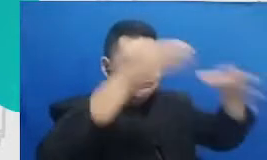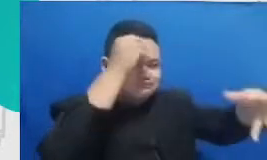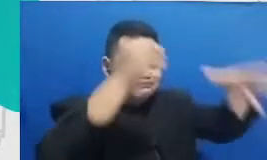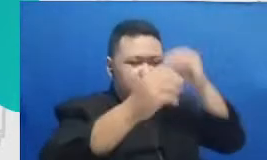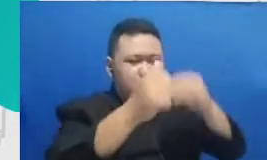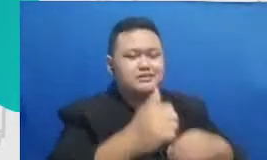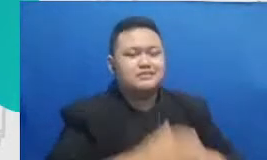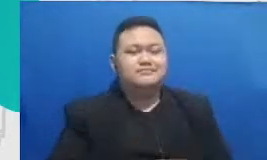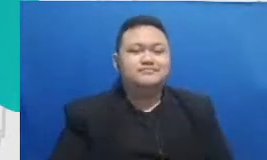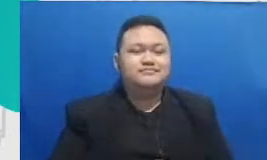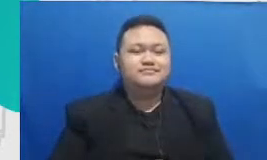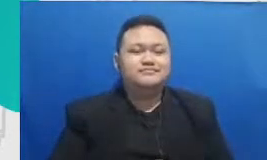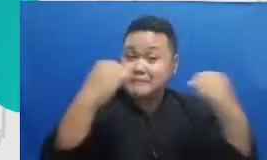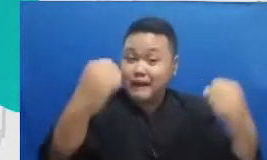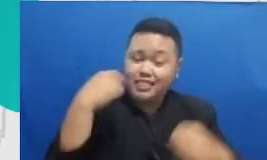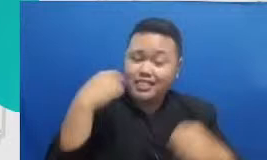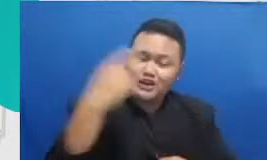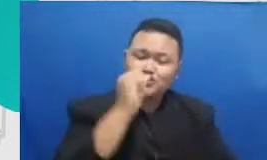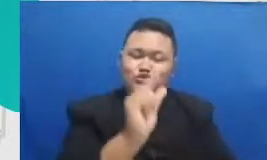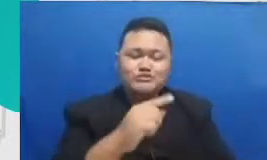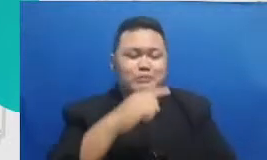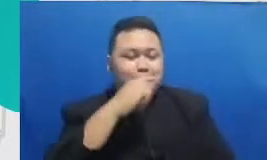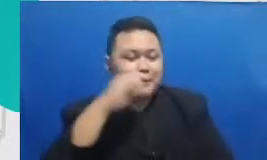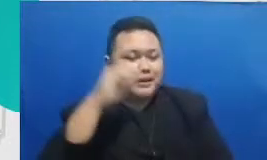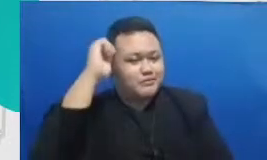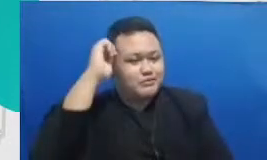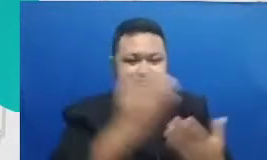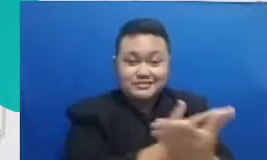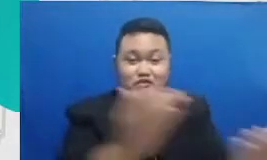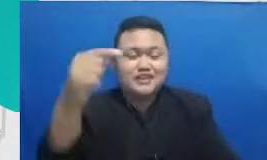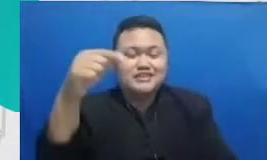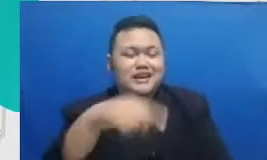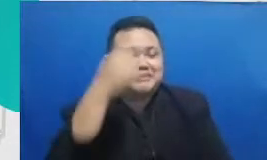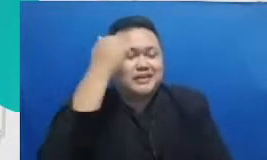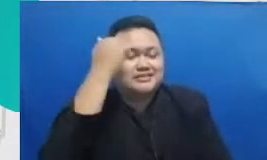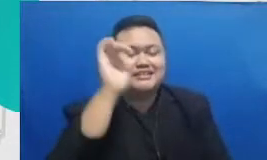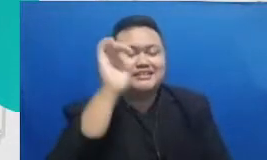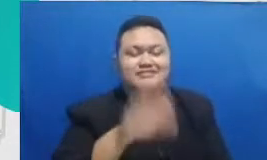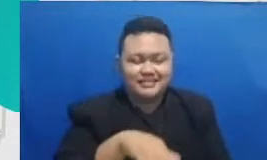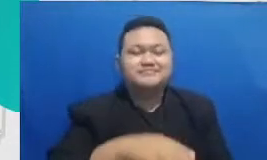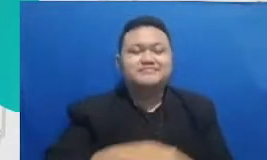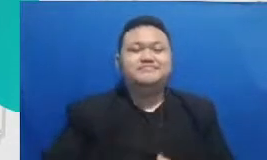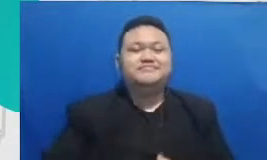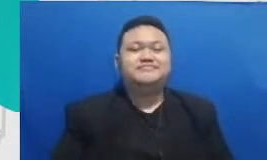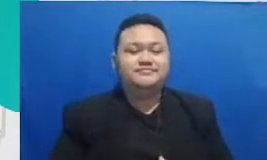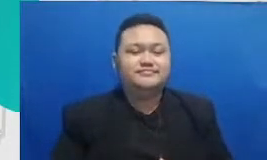terus untuk bapak ibu yang sekarang sedang sedang belajar karena sekarang kantek lainnya